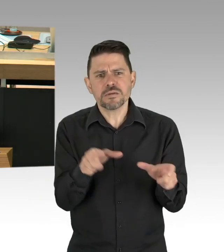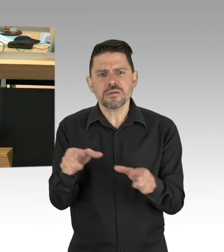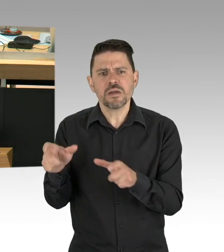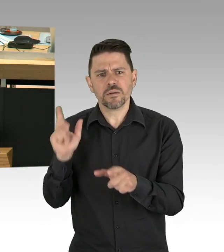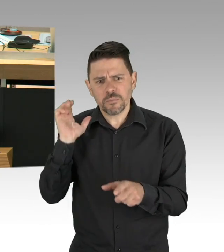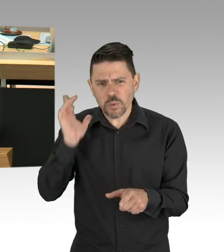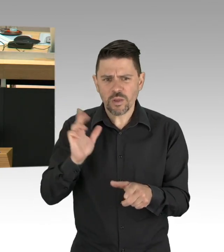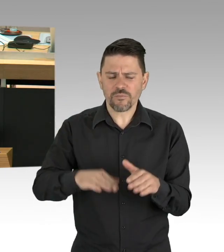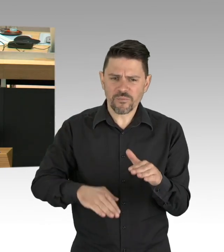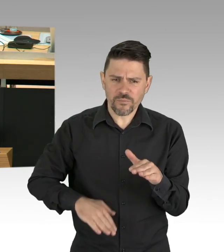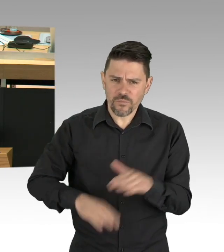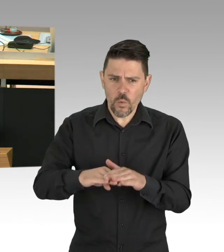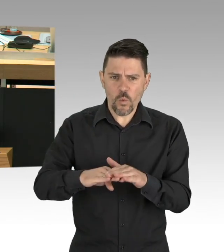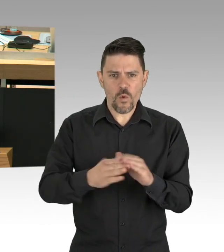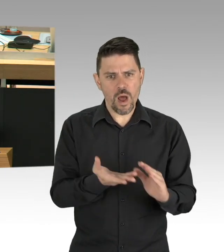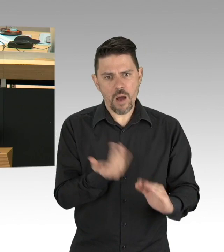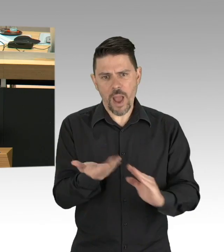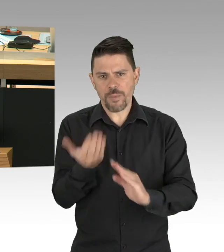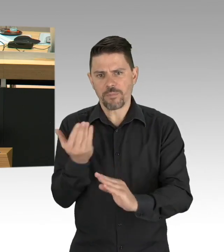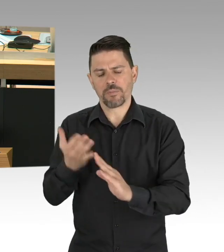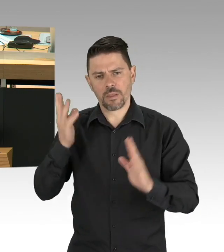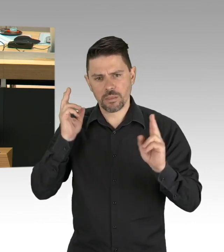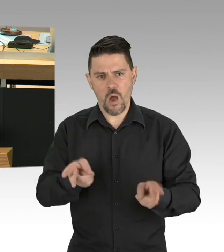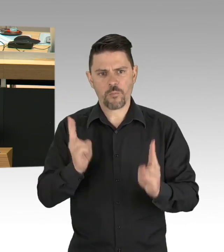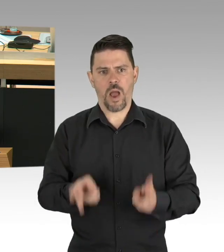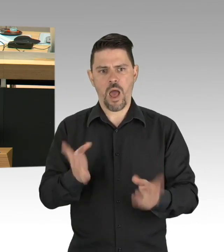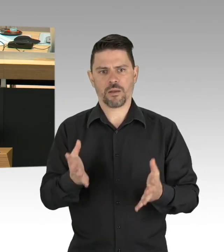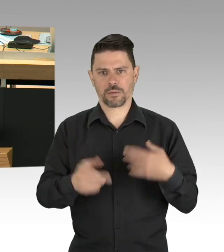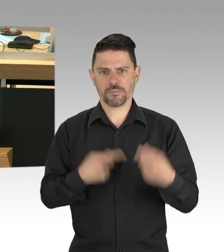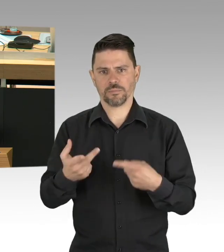an allen 7 Tagen der Woche in allen Bereichen zu erlauben. (Zwischenrufe)